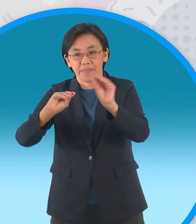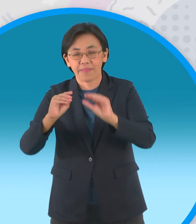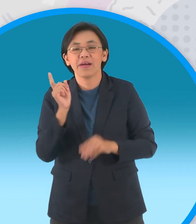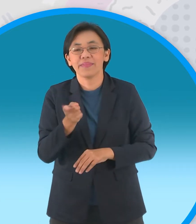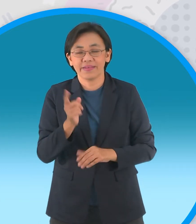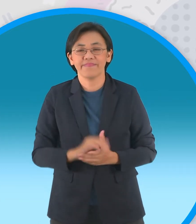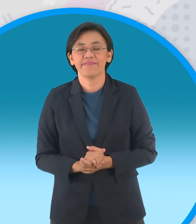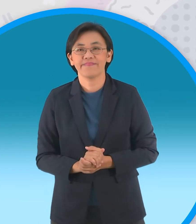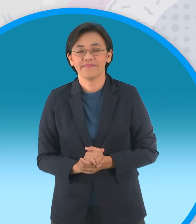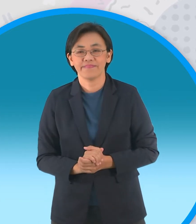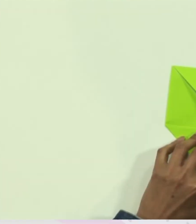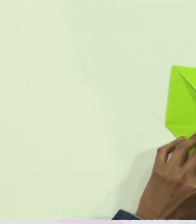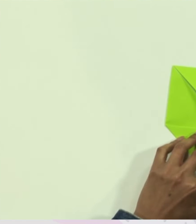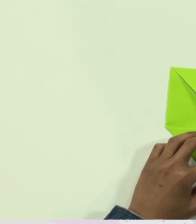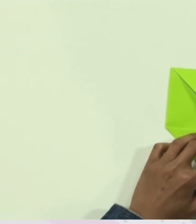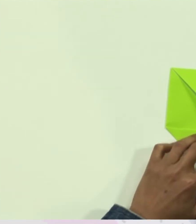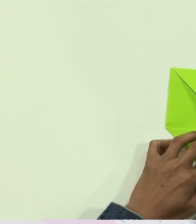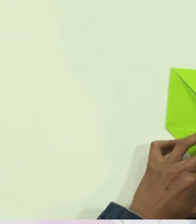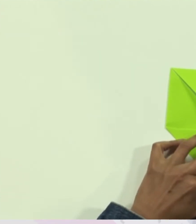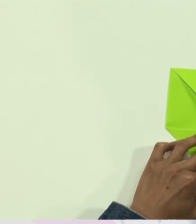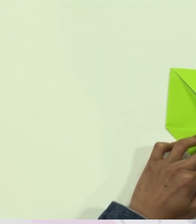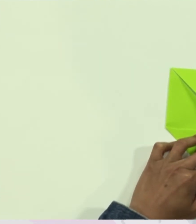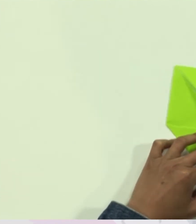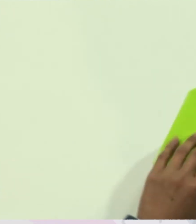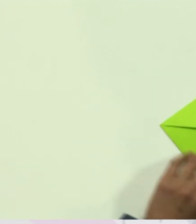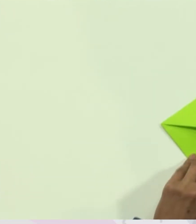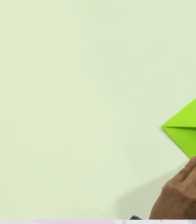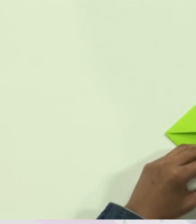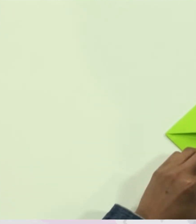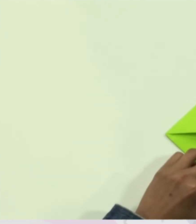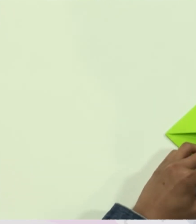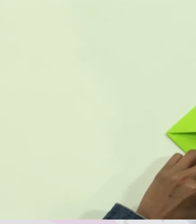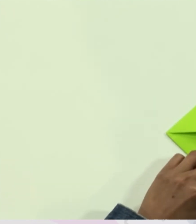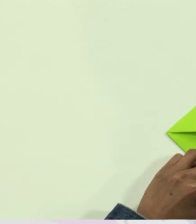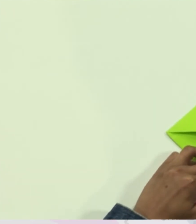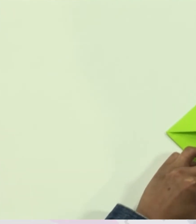กระดาษ